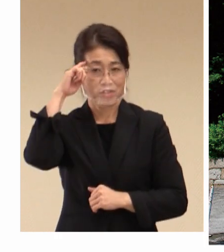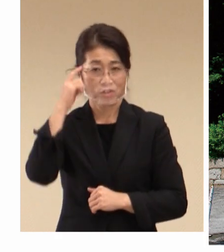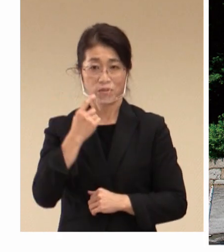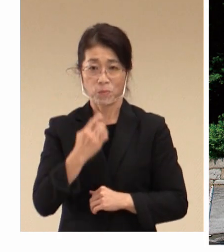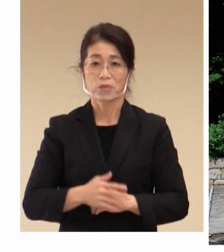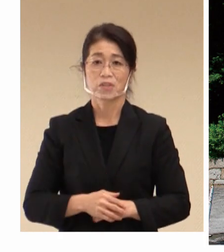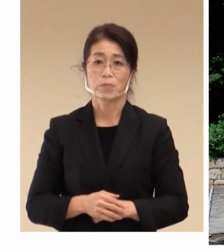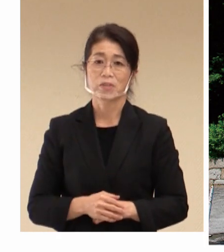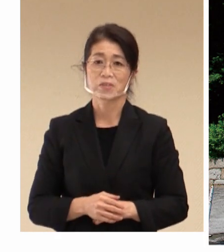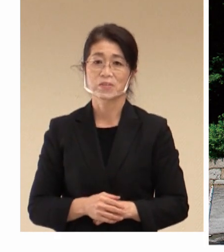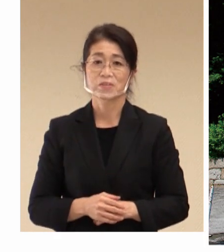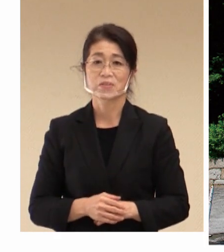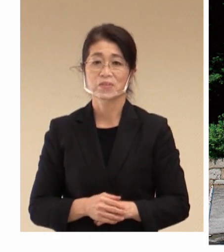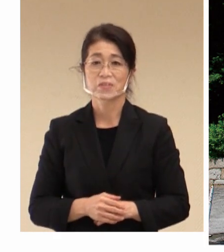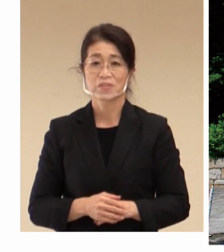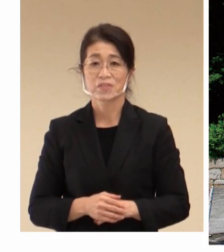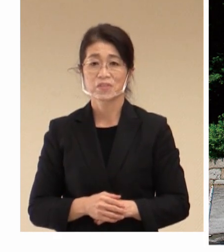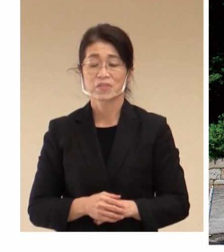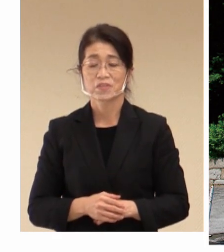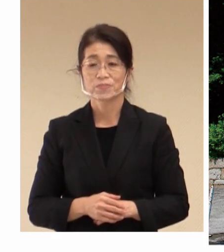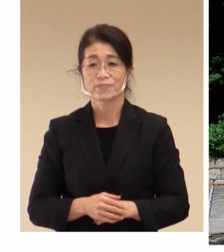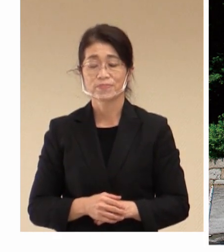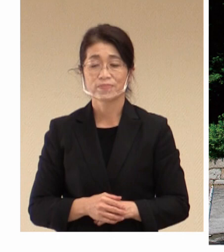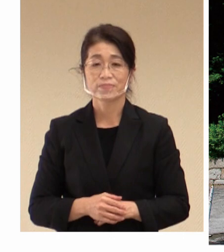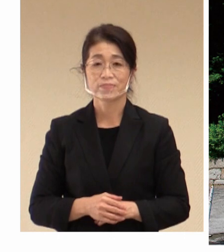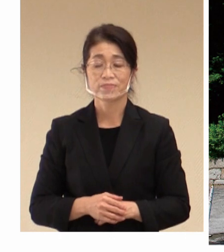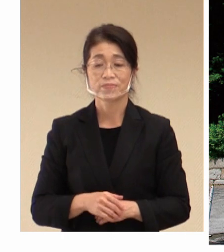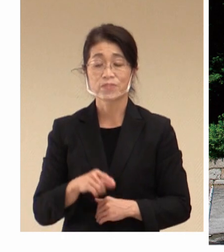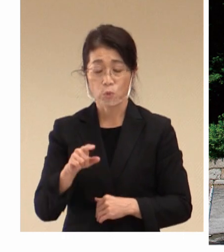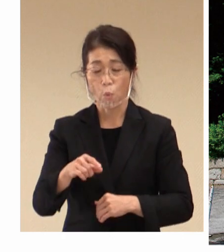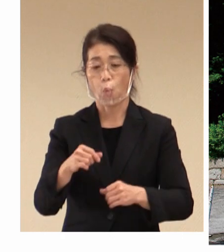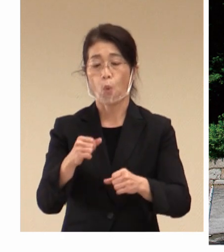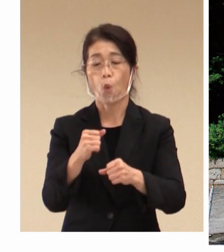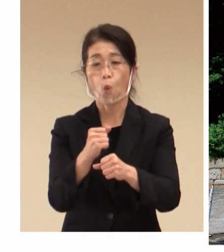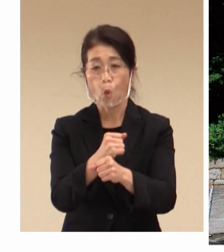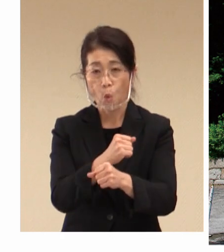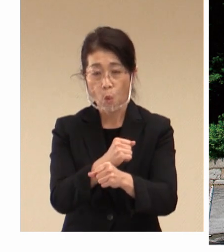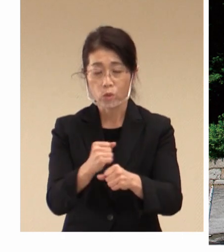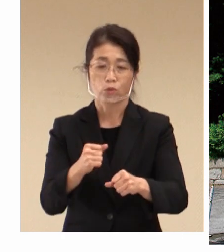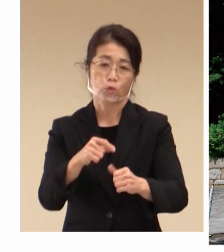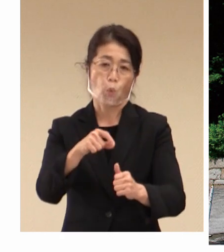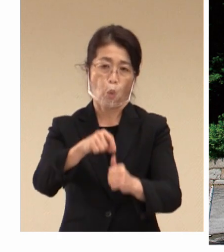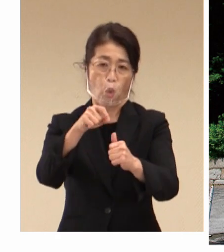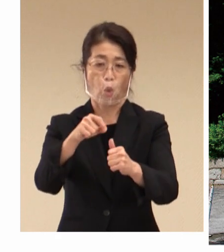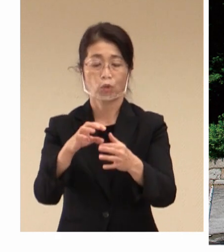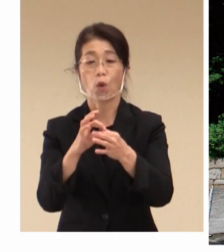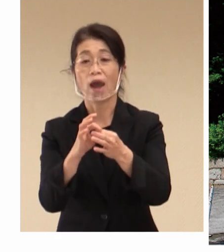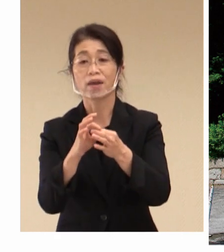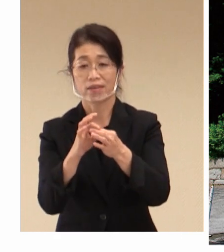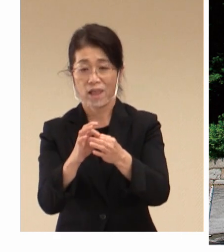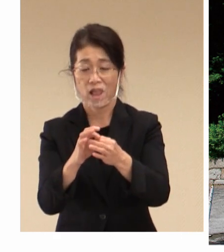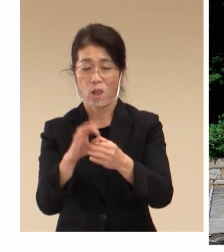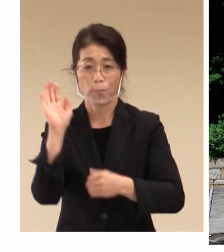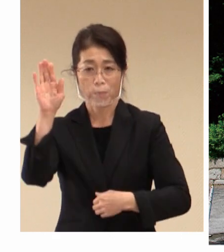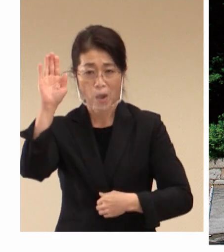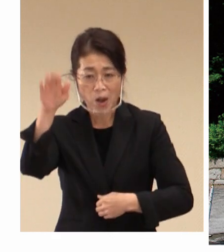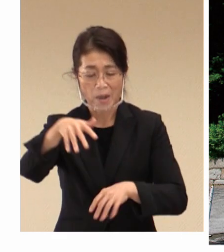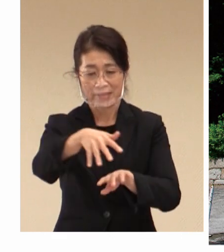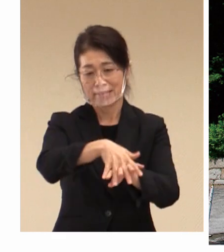そしてこれらの 雇用と労働の関係というのは、その後 繊維産業そして